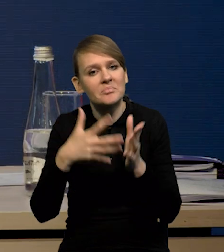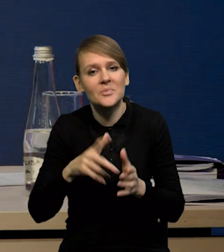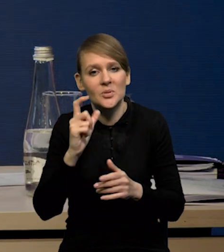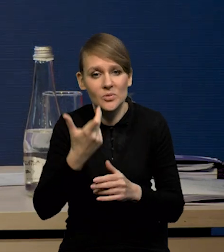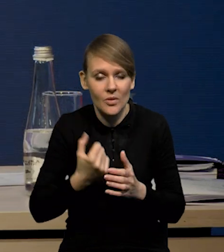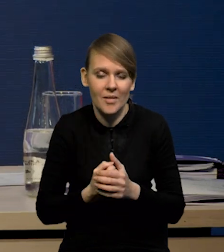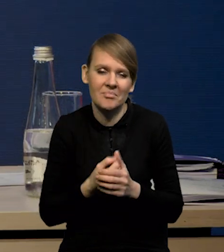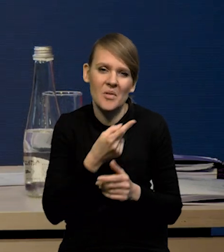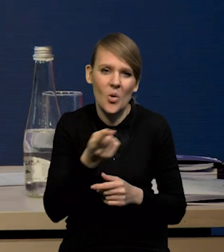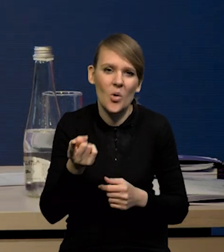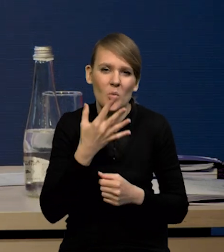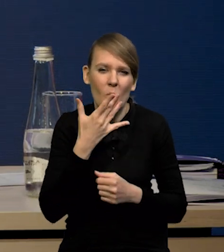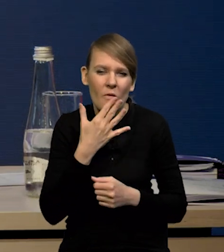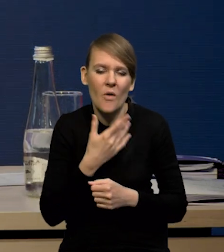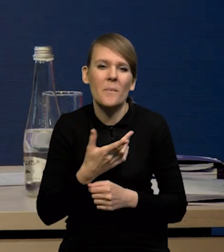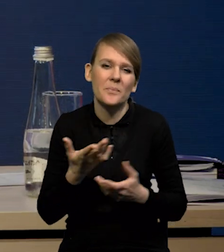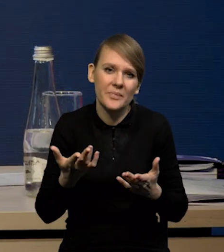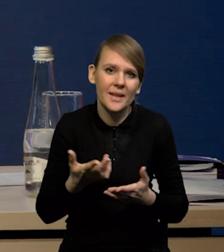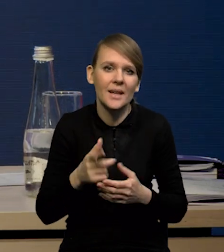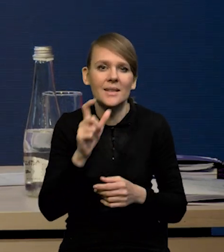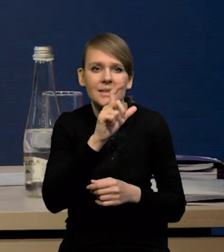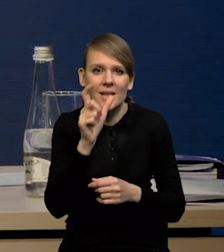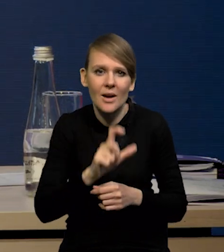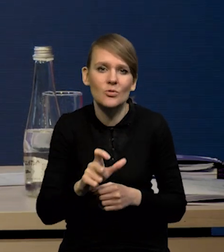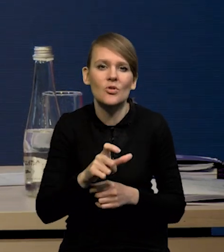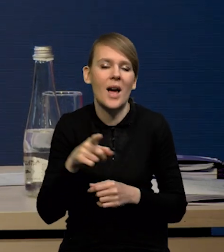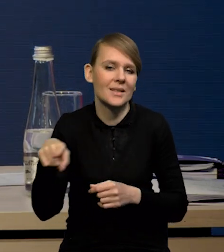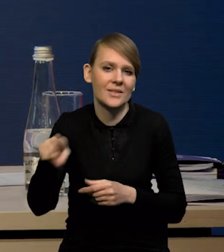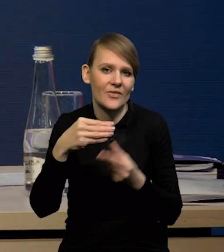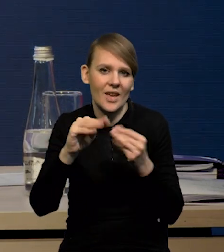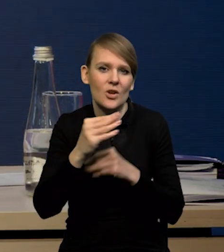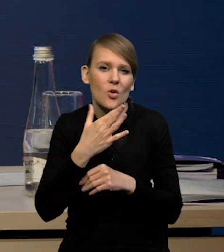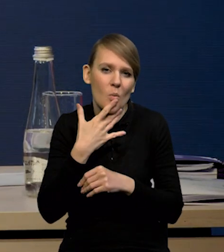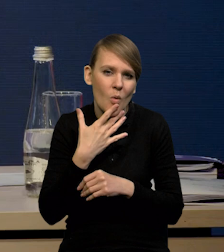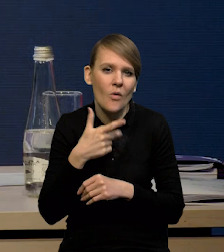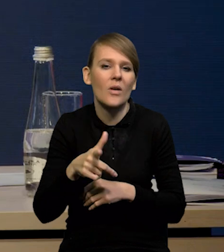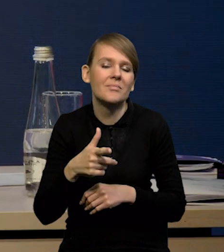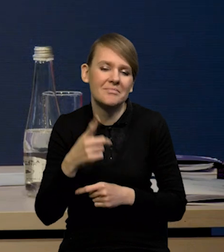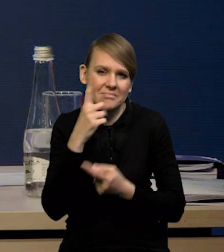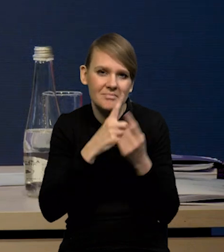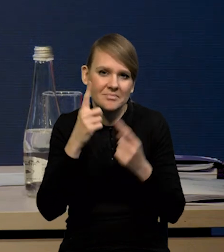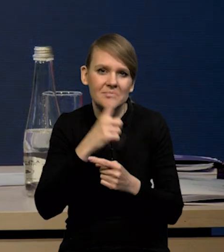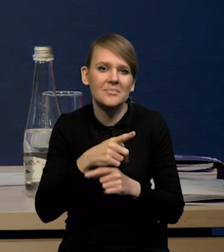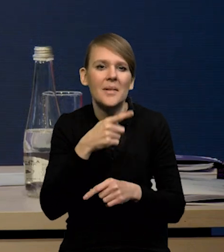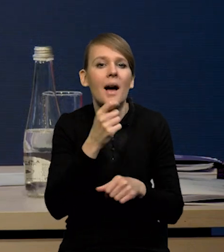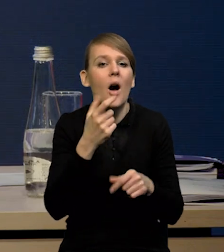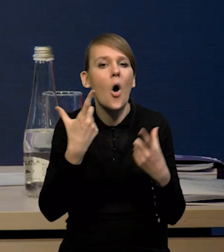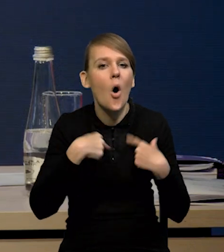że prawdopodobnie cały czas więcej przedsiębiorców wskazuje, że spodziewa się redukcji zatrudnienia, niż wzrostu.